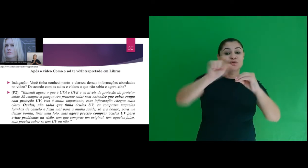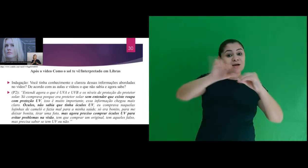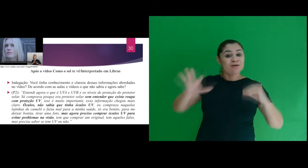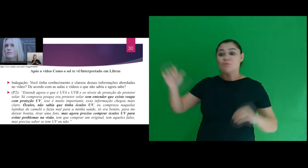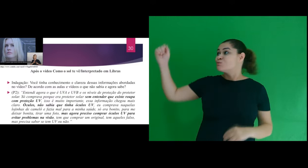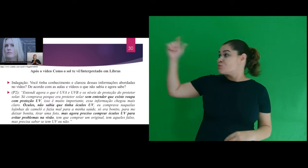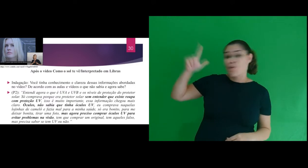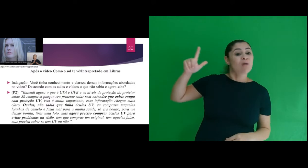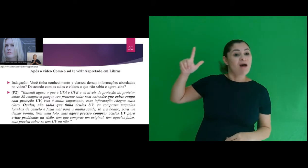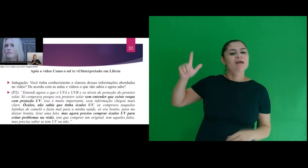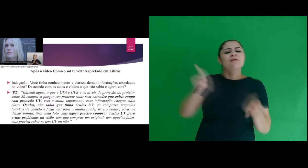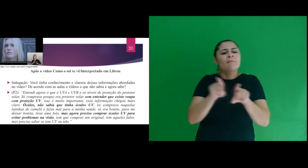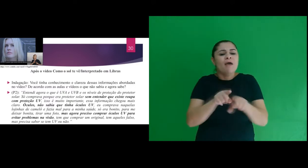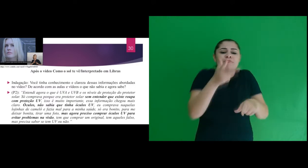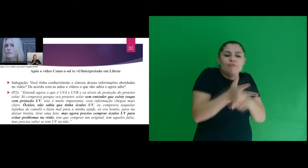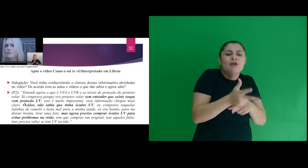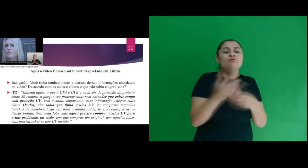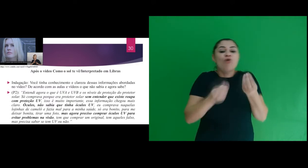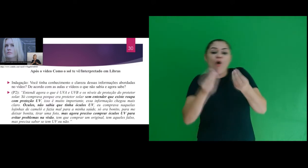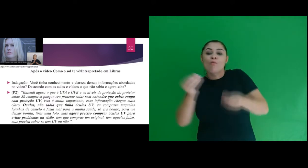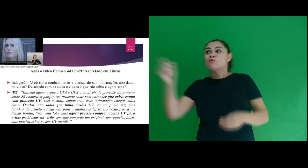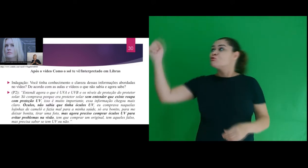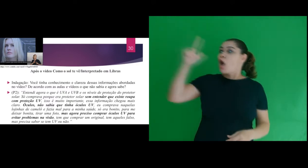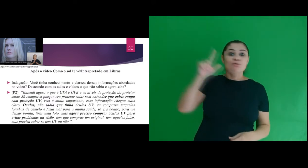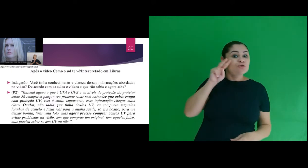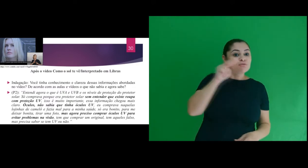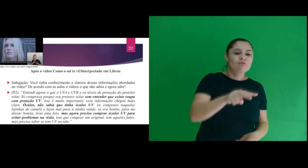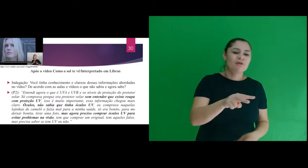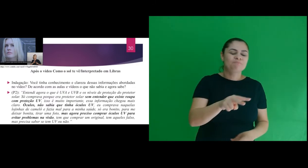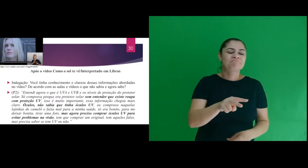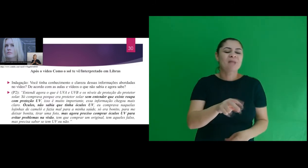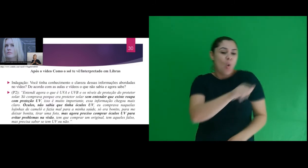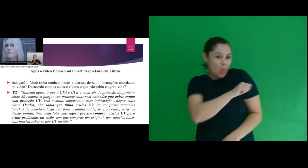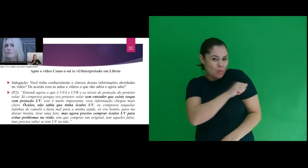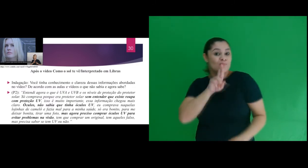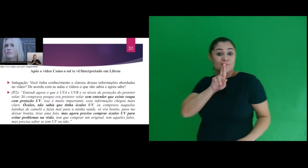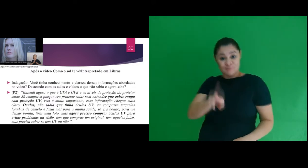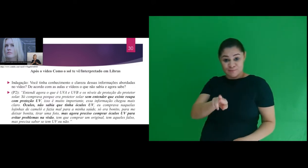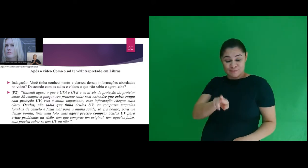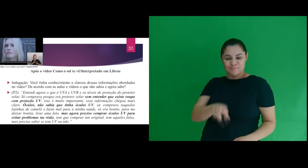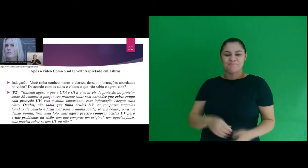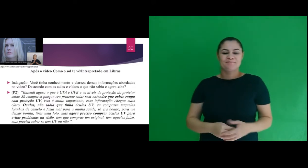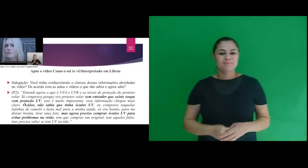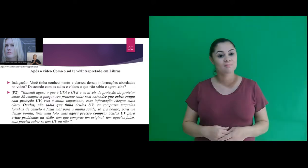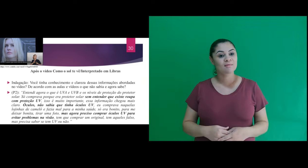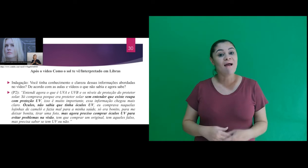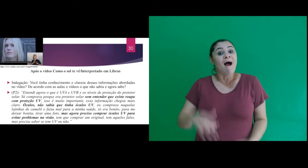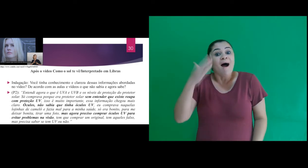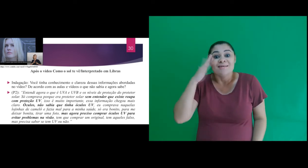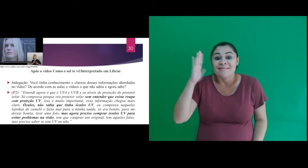conteúdo de radiação solar referente ao vídeo Como o sol te vê o participante A2 respondeu: